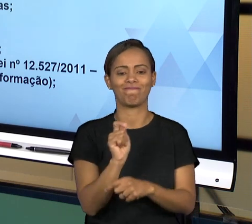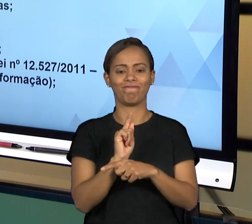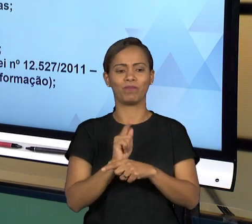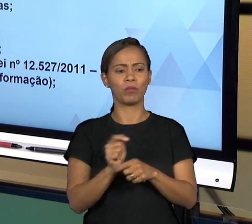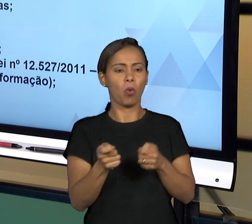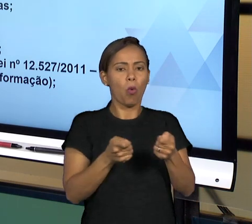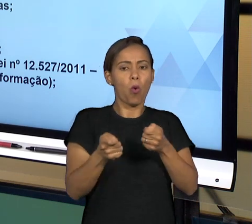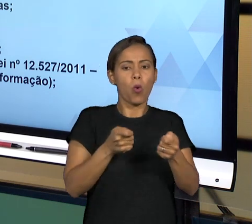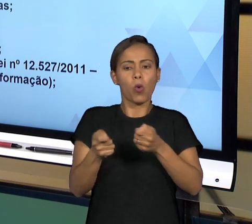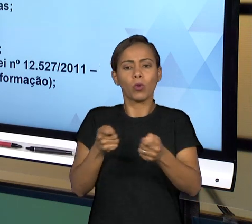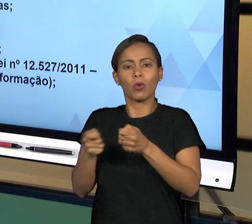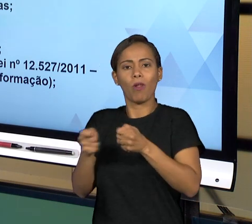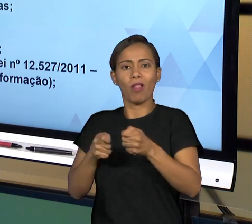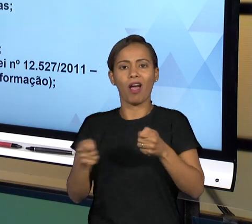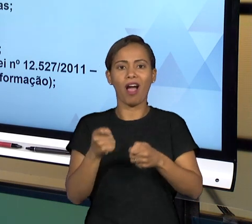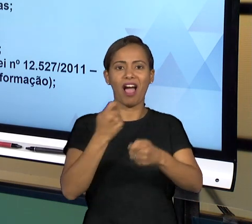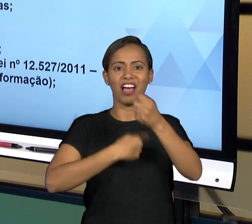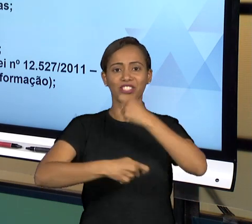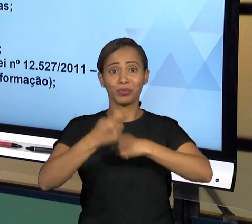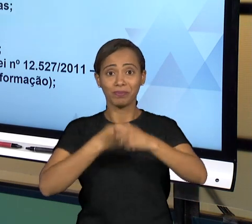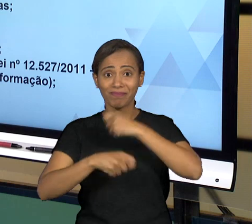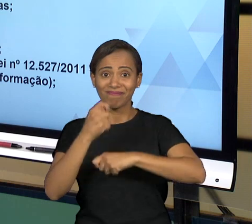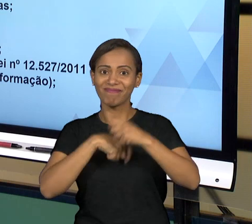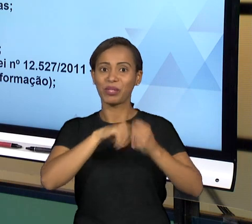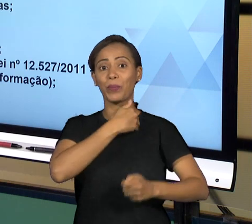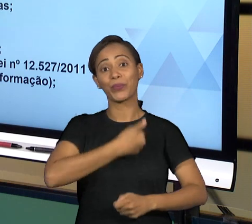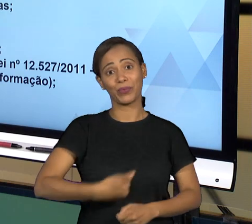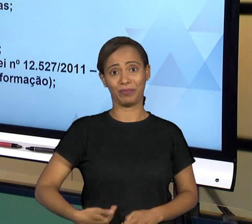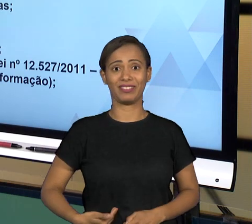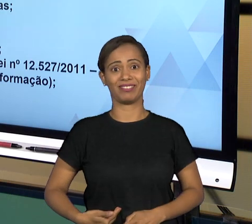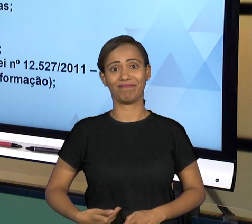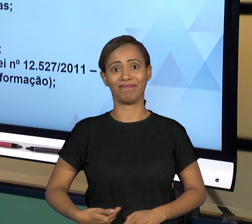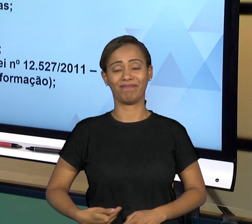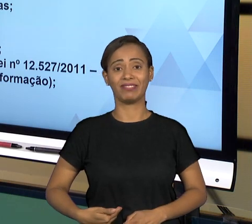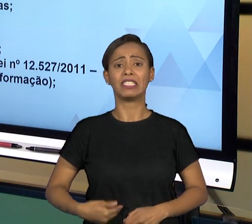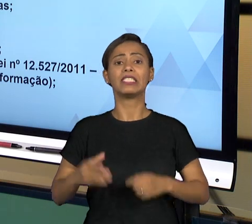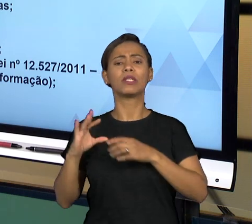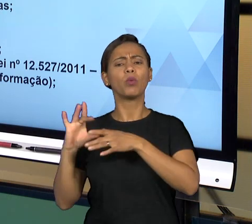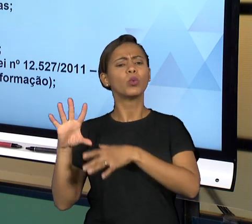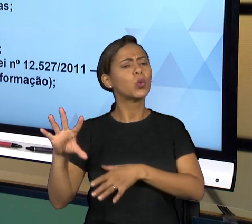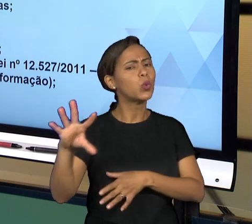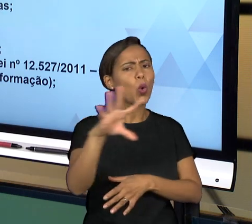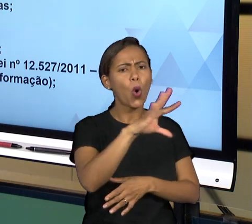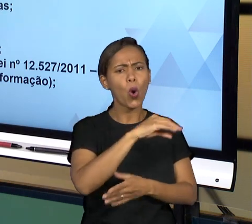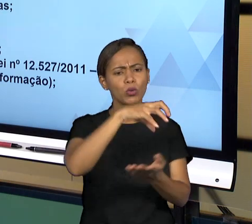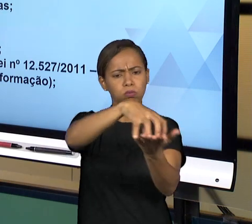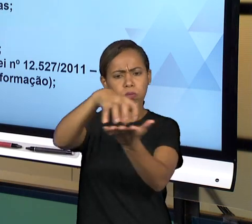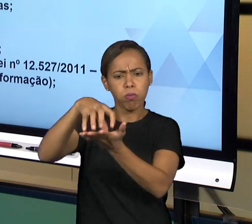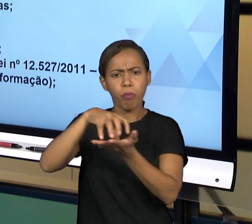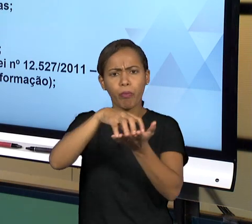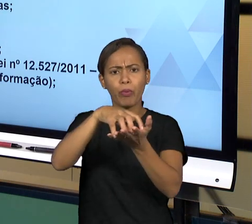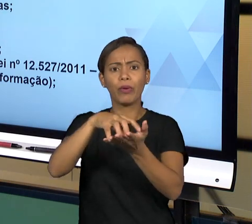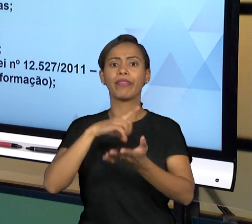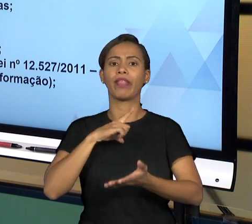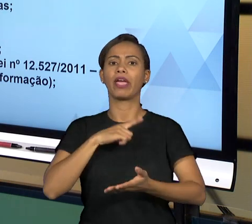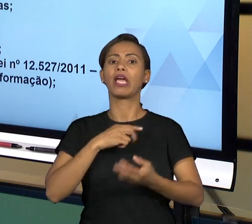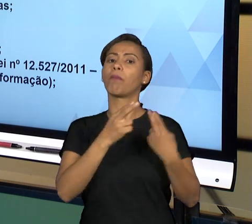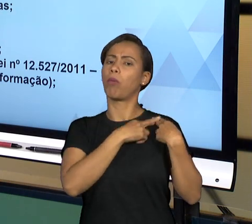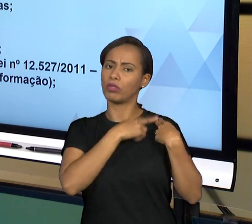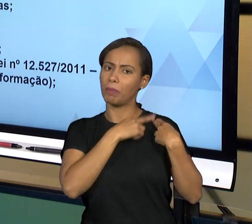ENTÃO O QUE ACABA ACONTECENDO? TODOS OS ÓRGÃOS DA ADMINISTRAÇÃO PÚBLICA TÊM SEUS DEVERES LEGAIS E TODO MUNDO TEM SEUS FUNCIONÁRIOS PÚBLICOS, TEM